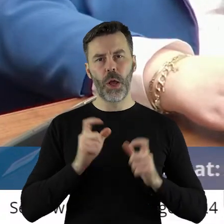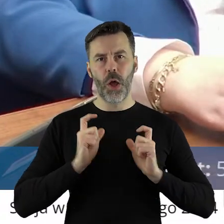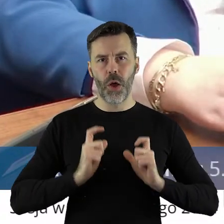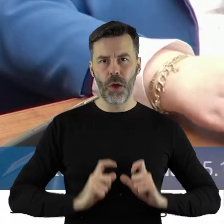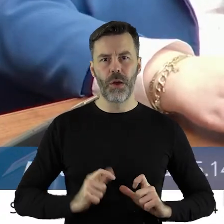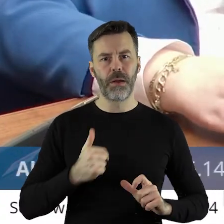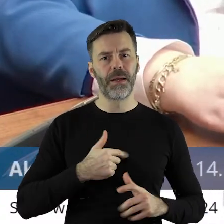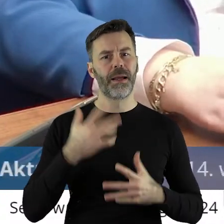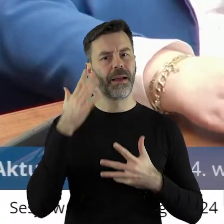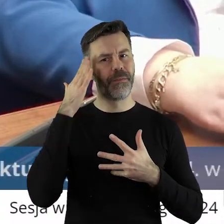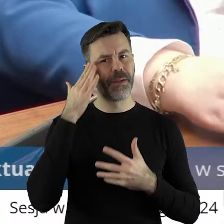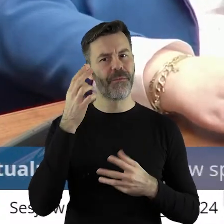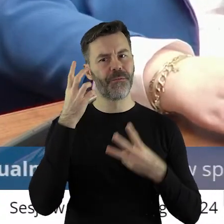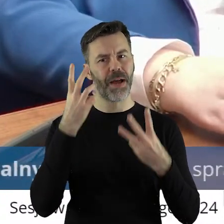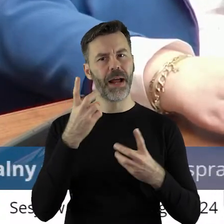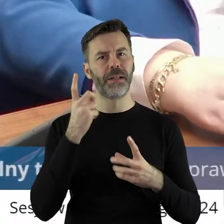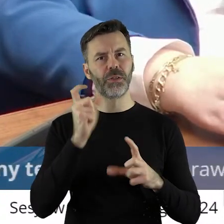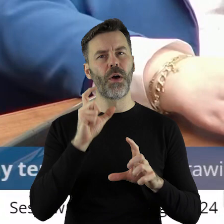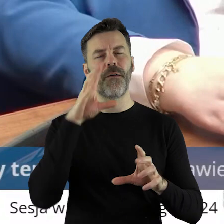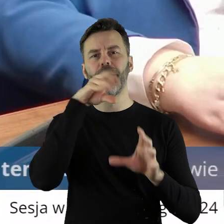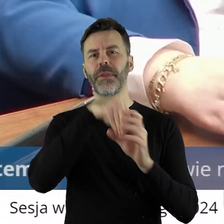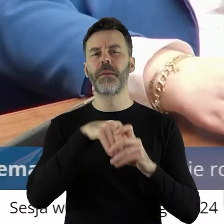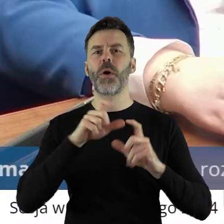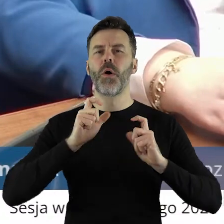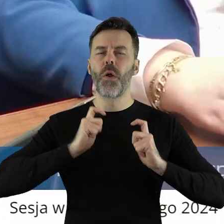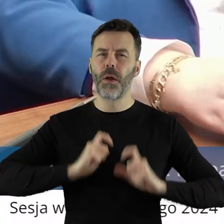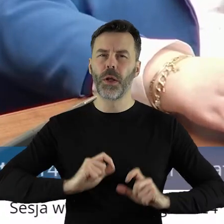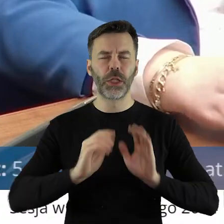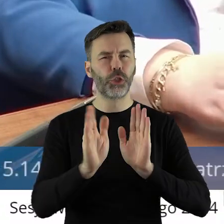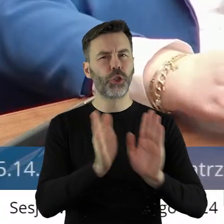która się dzieje w zakresie rolnictwa.